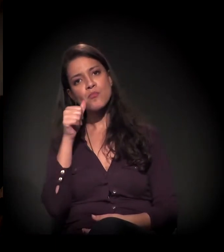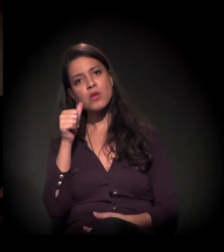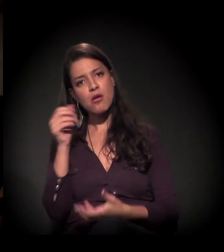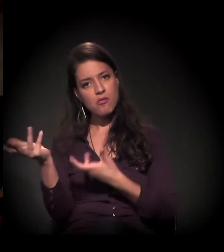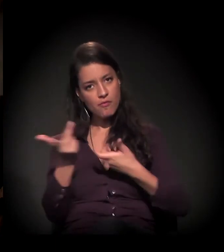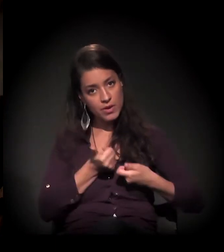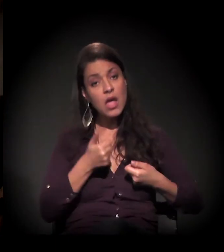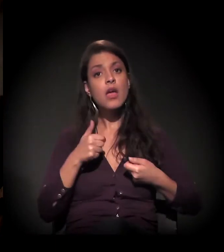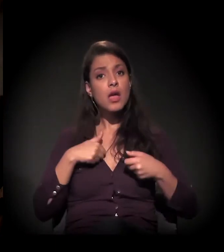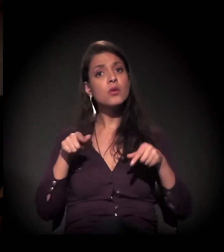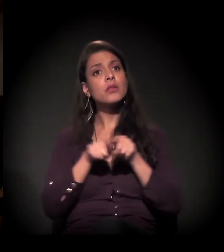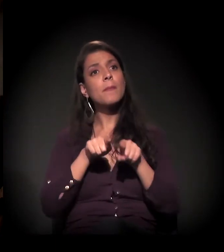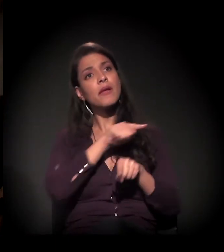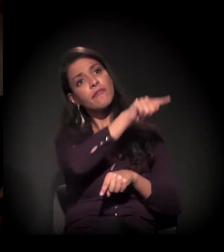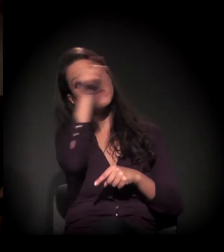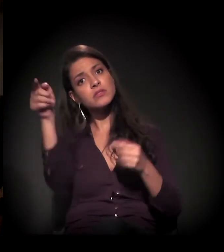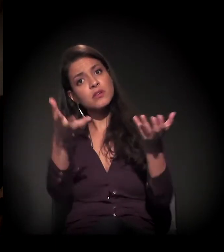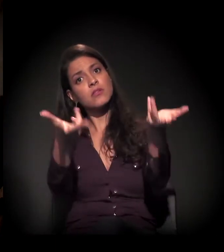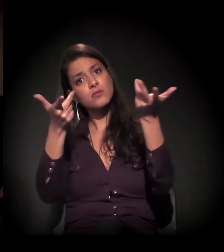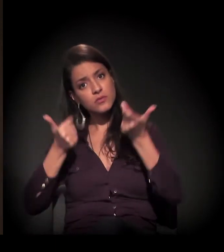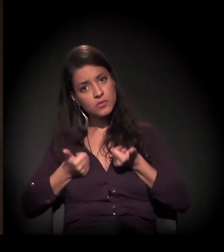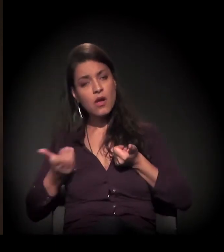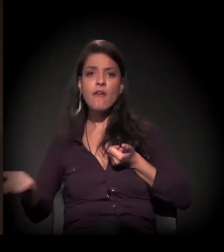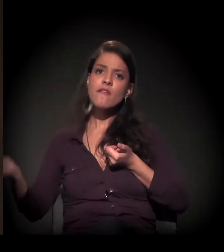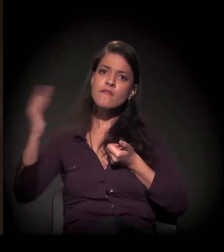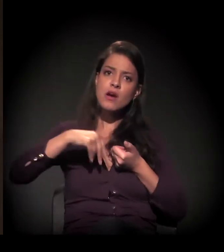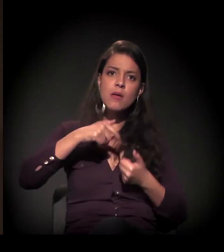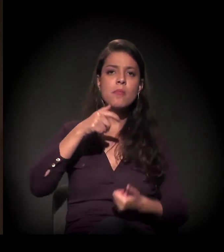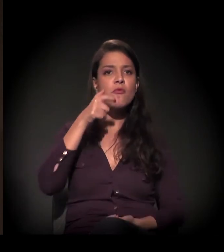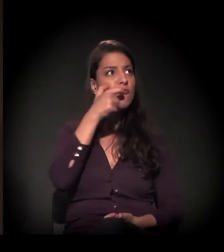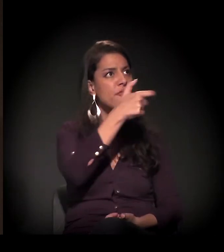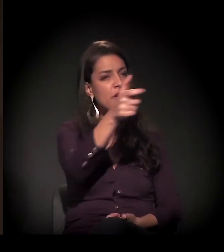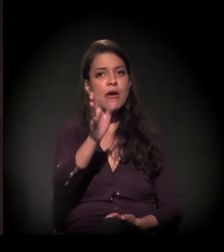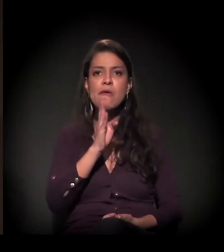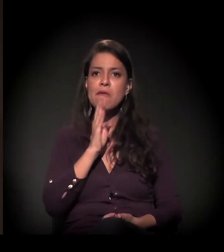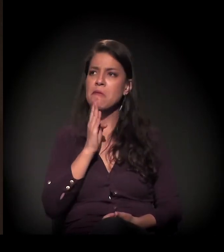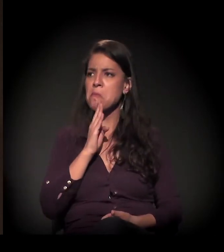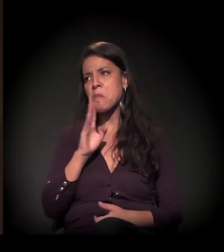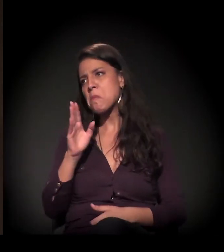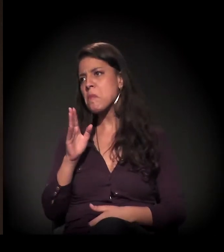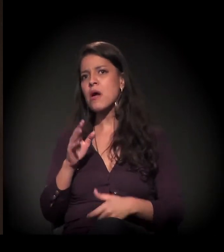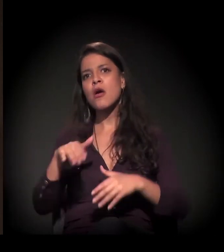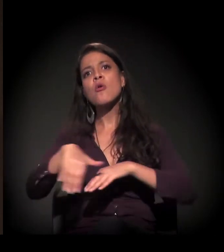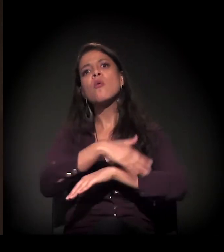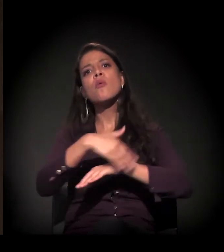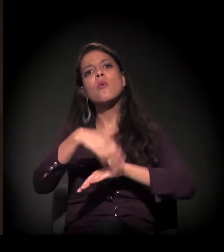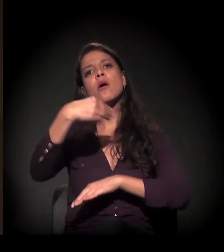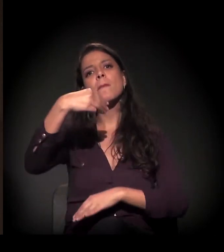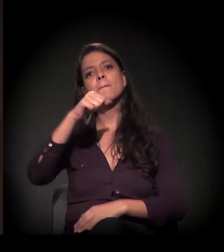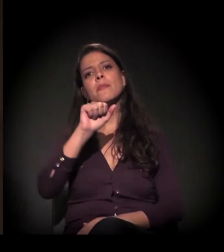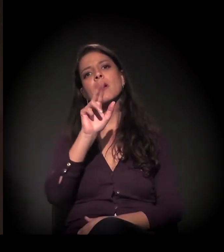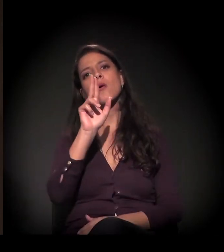a gente quer fazer também este convite para vocês aqui para conhecer, quem não conhece − muita gente aqui já conhece a Rua Mauá.